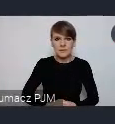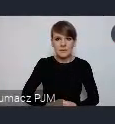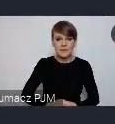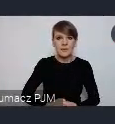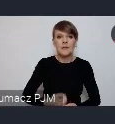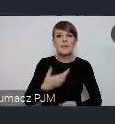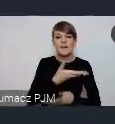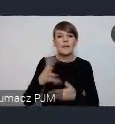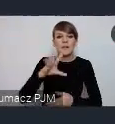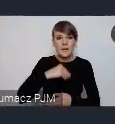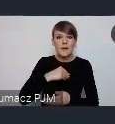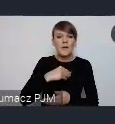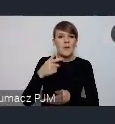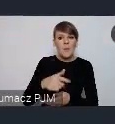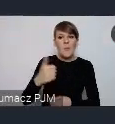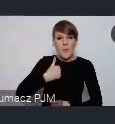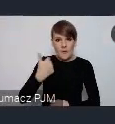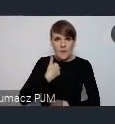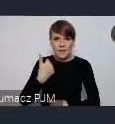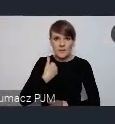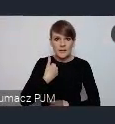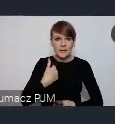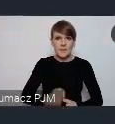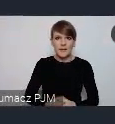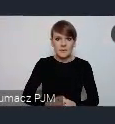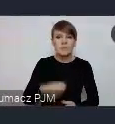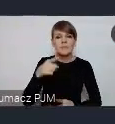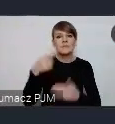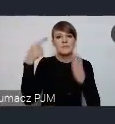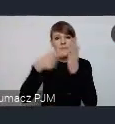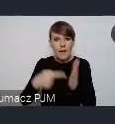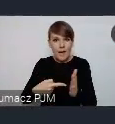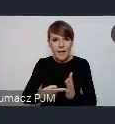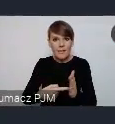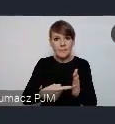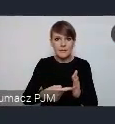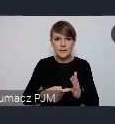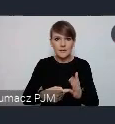tylko właśnie w nawiązaniu do tych celów, żeby pokazać jak miasto się w nie wpisuje.